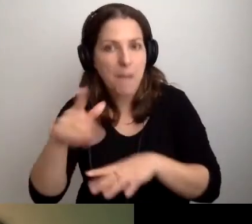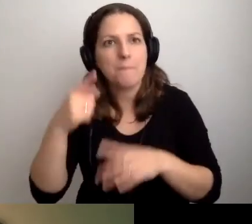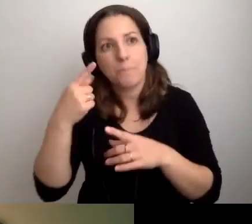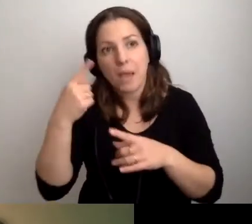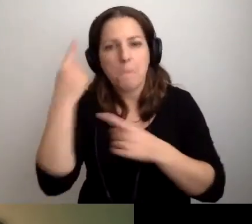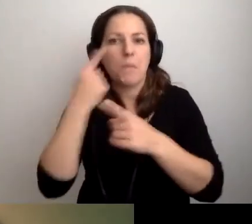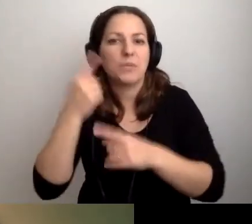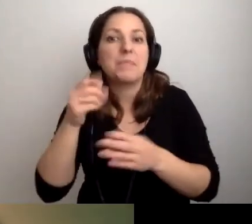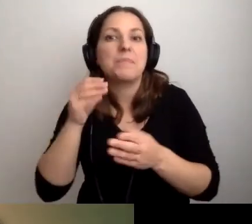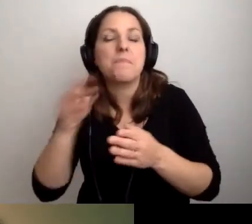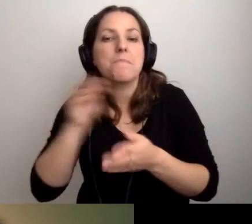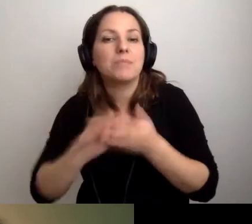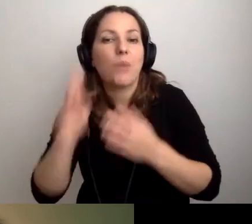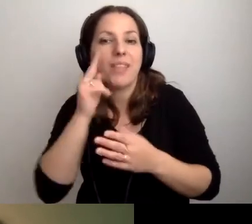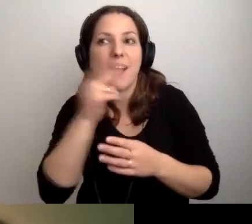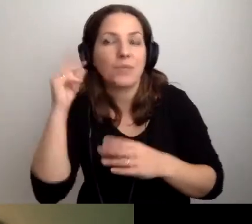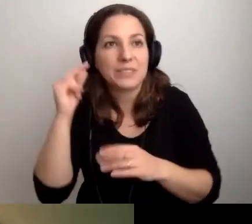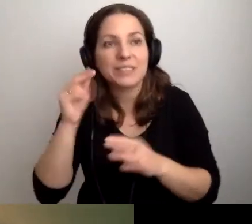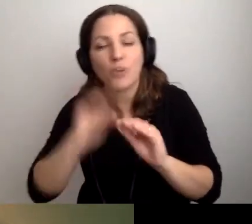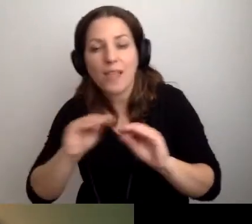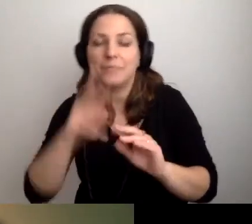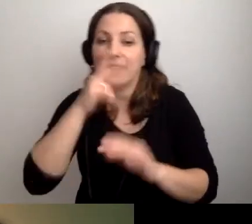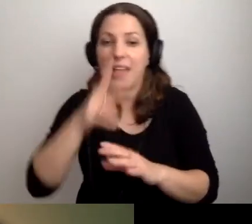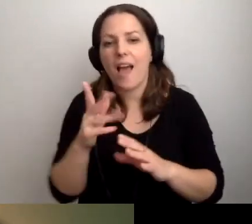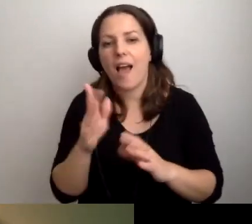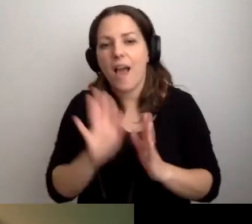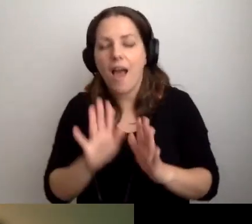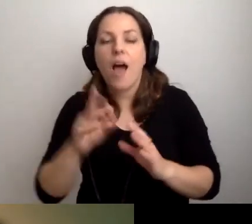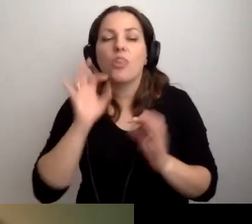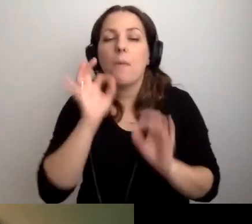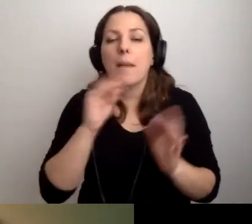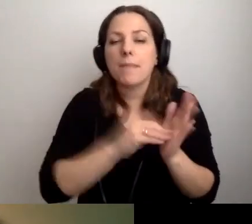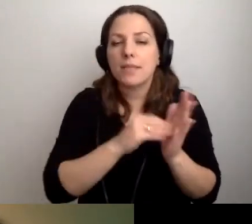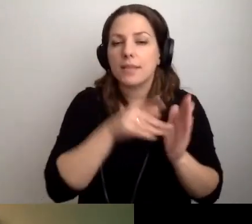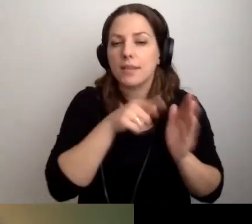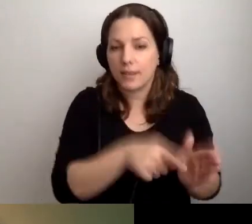Na razie nic nie słyszałem, ale to nie jest wykluczone. Dobre praktyki w bibliotece.